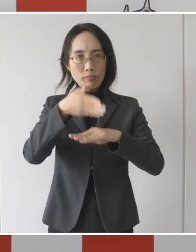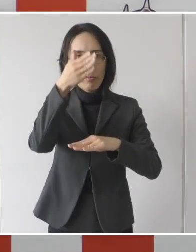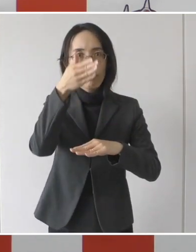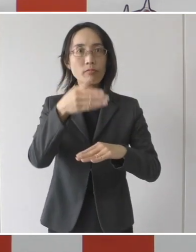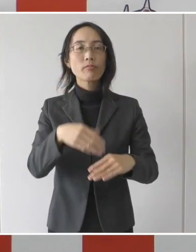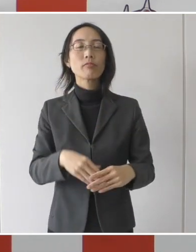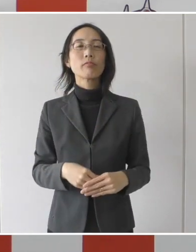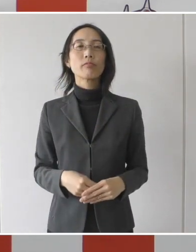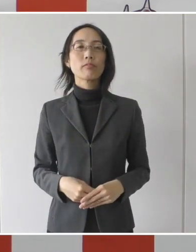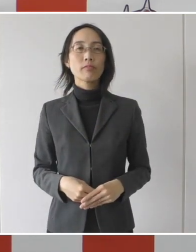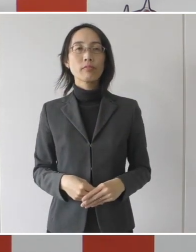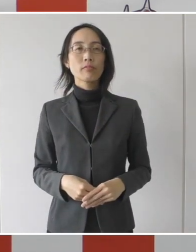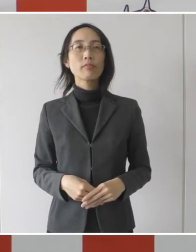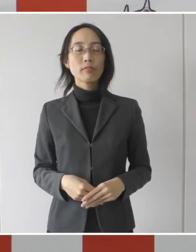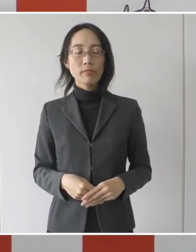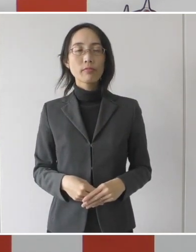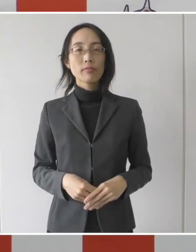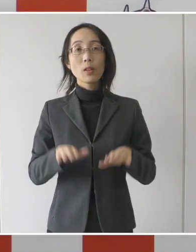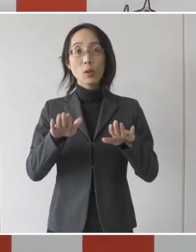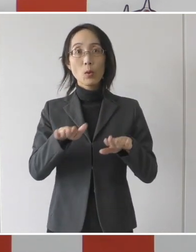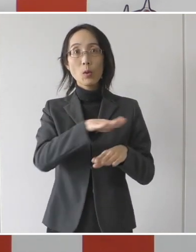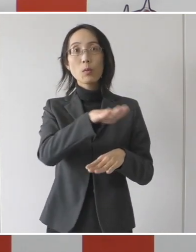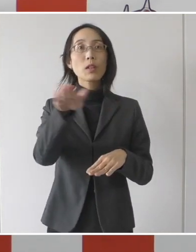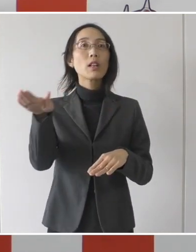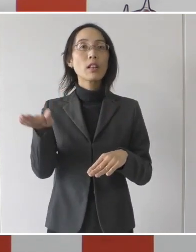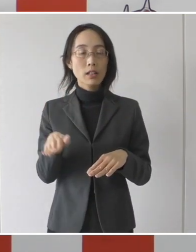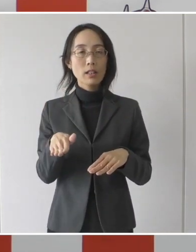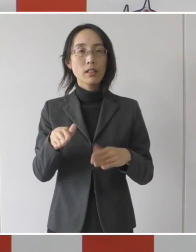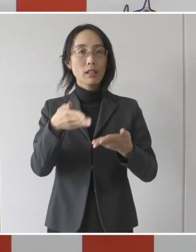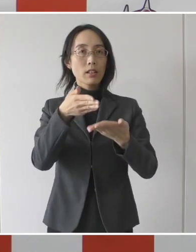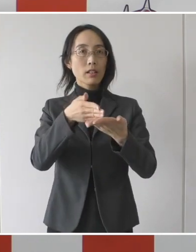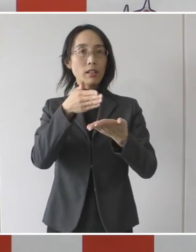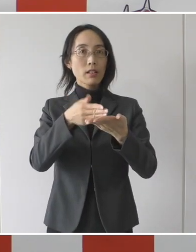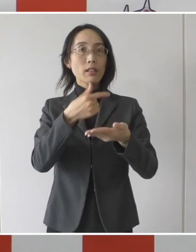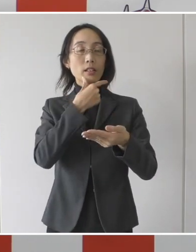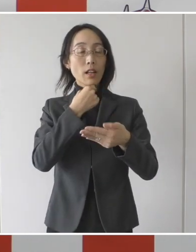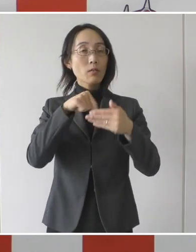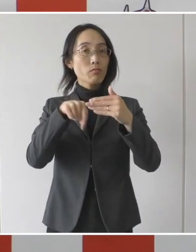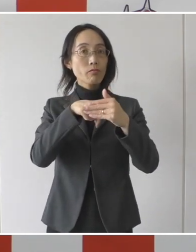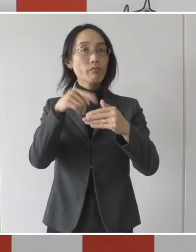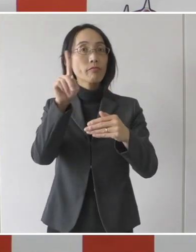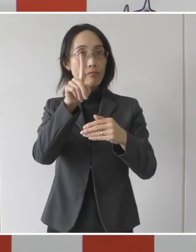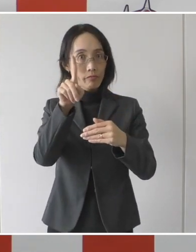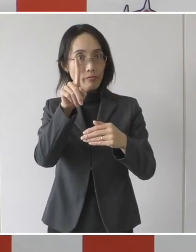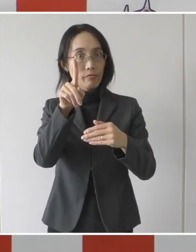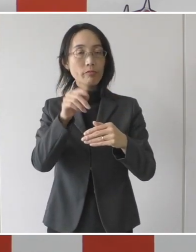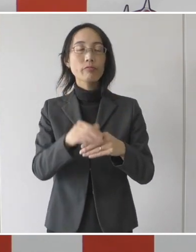今日、皆様方に発表させていただきますのは、